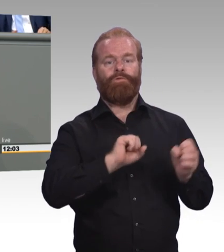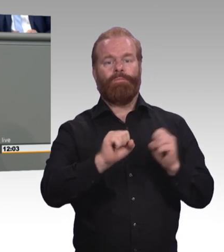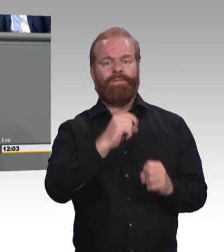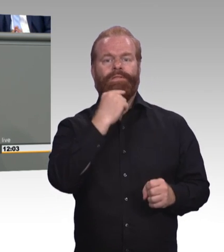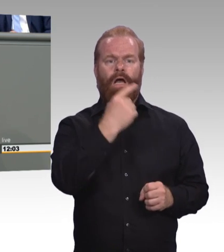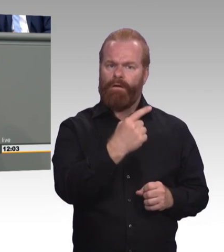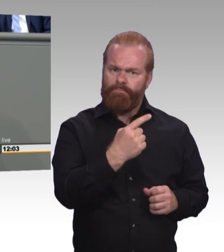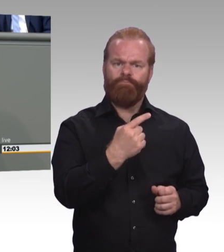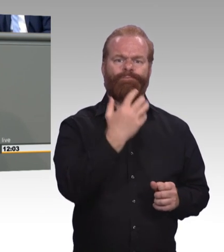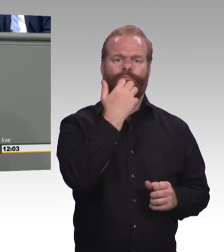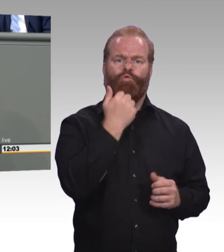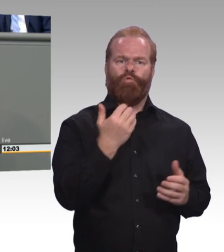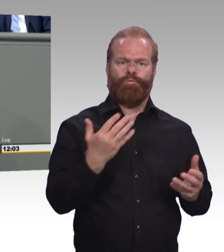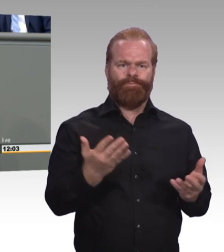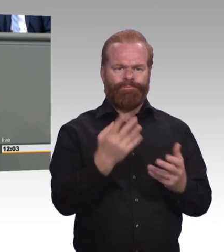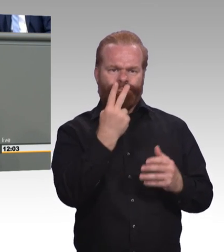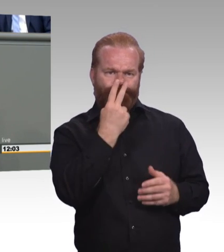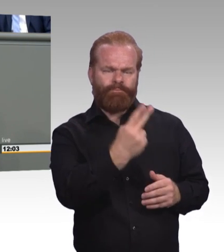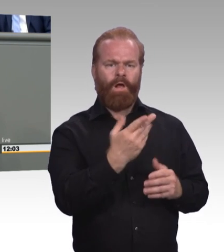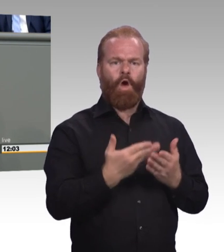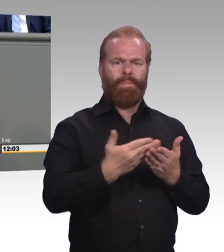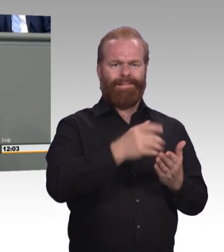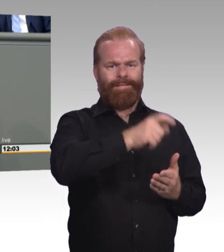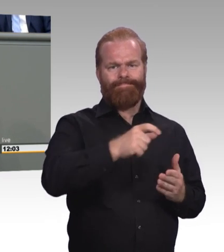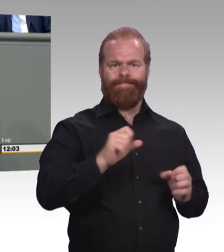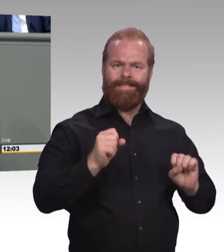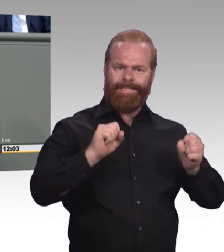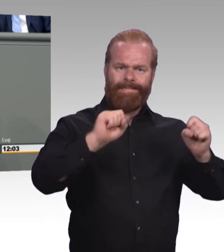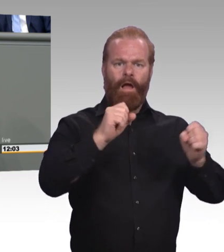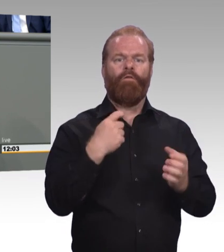Und was gar nicht geht, ist, dass Tarifverträge bestehen bleiben,